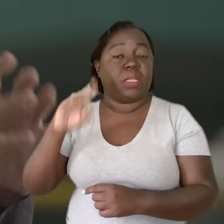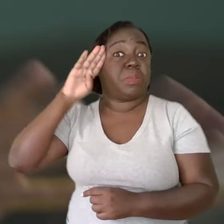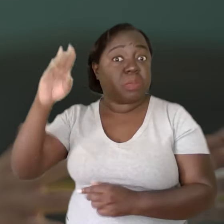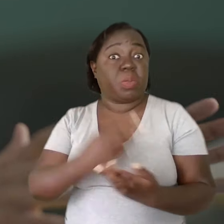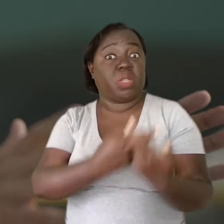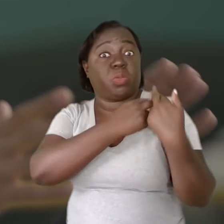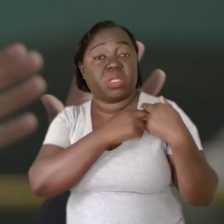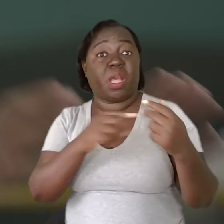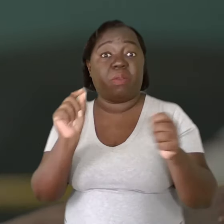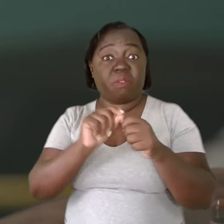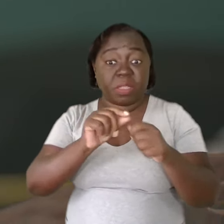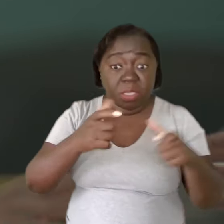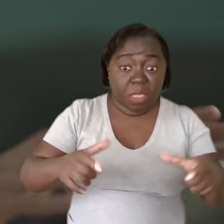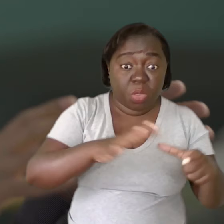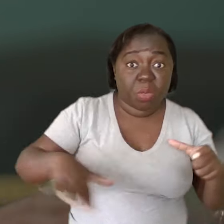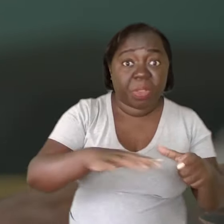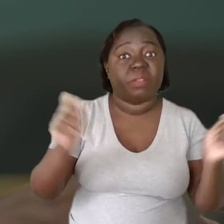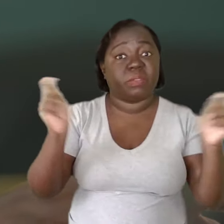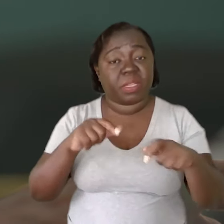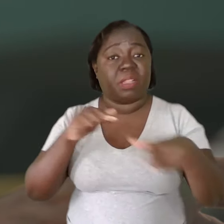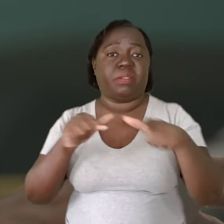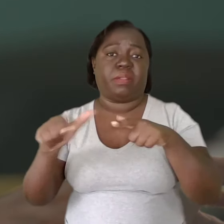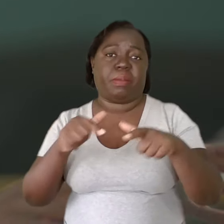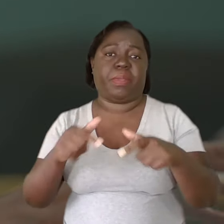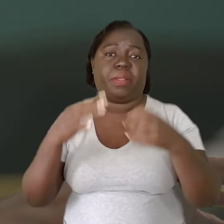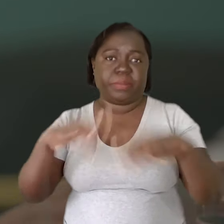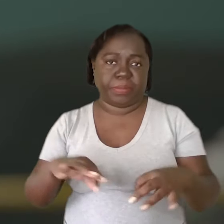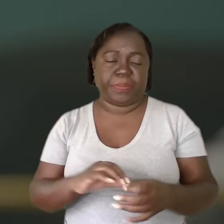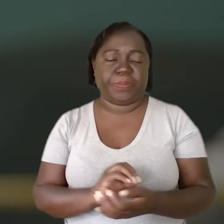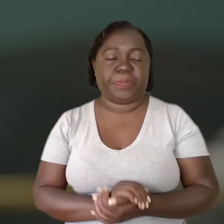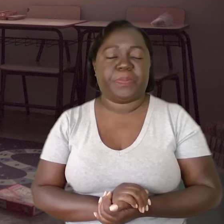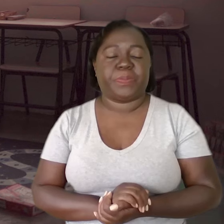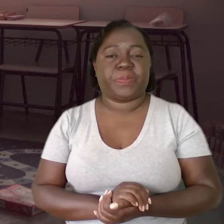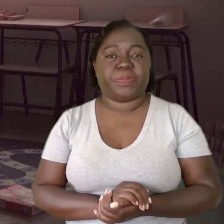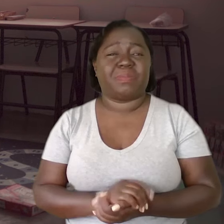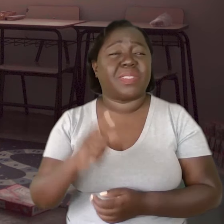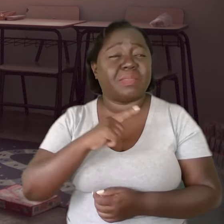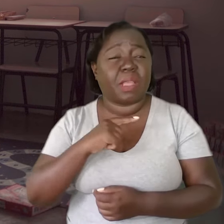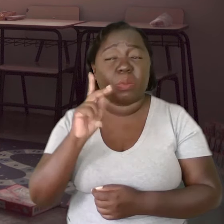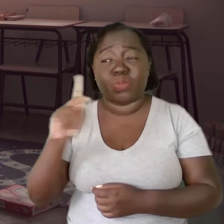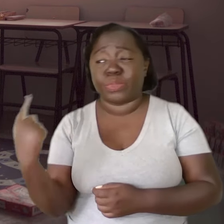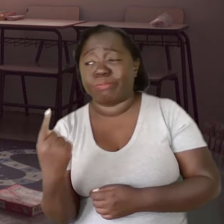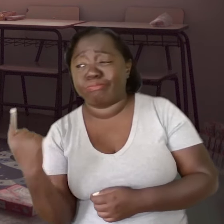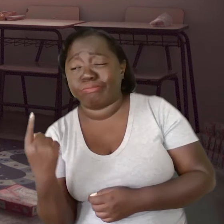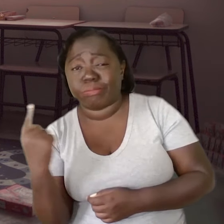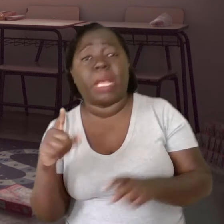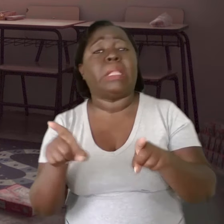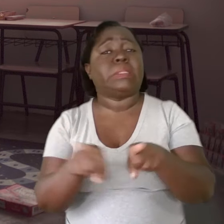são os principais responsáveis por garantir aos professores condições de trabalho adequadas. Tem muito professor solitário,